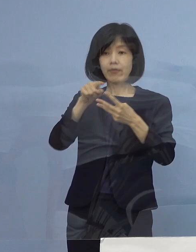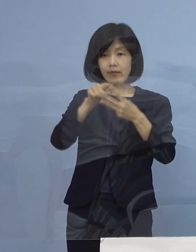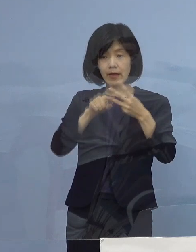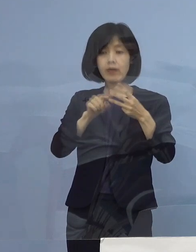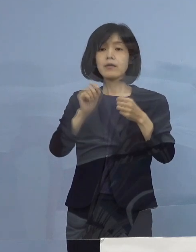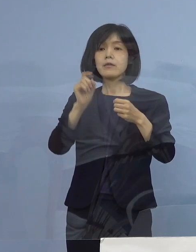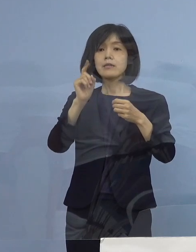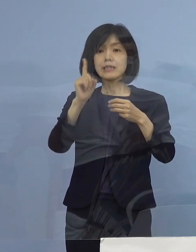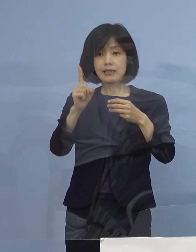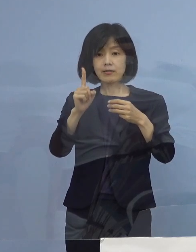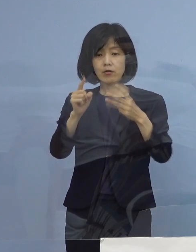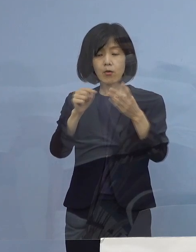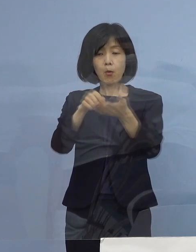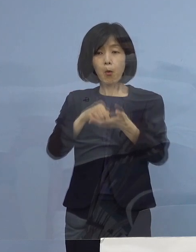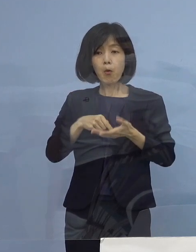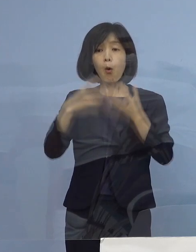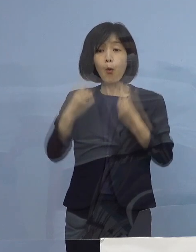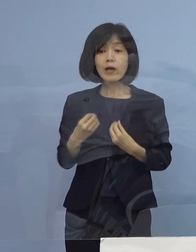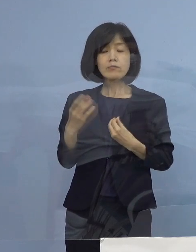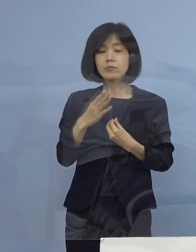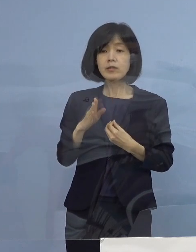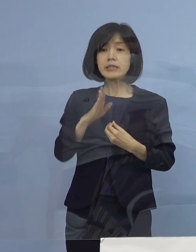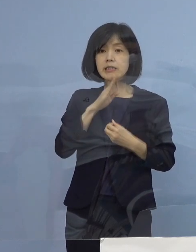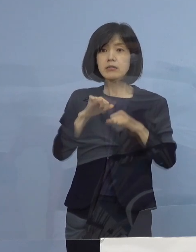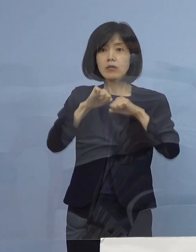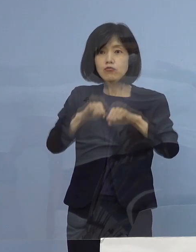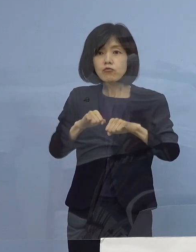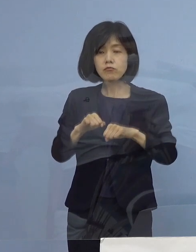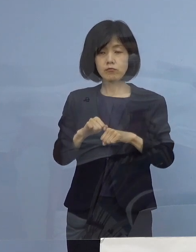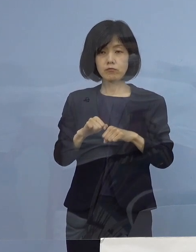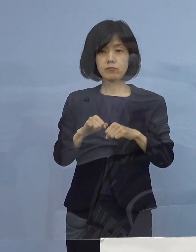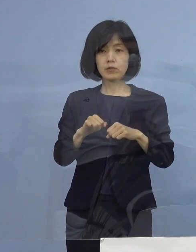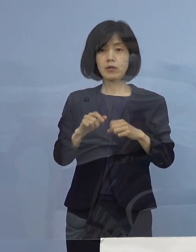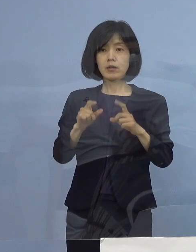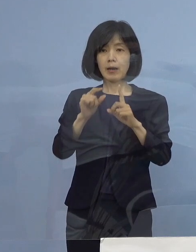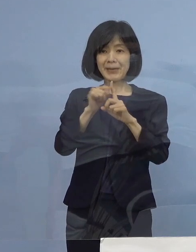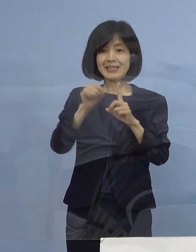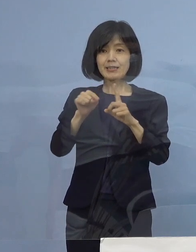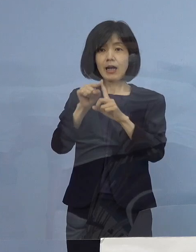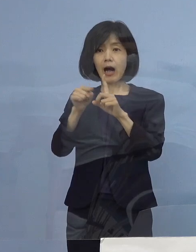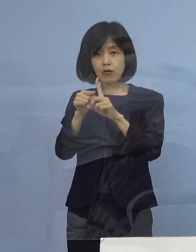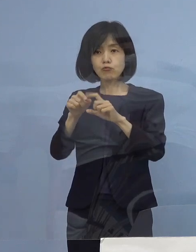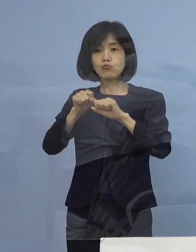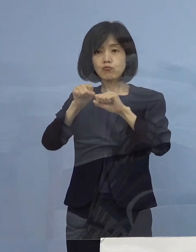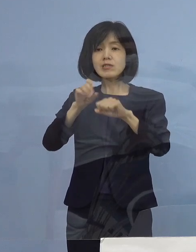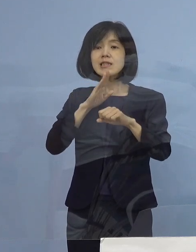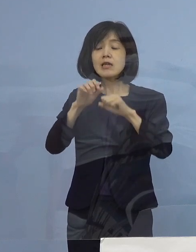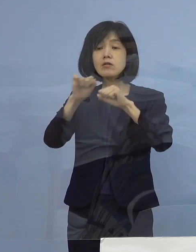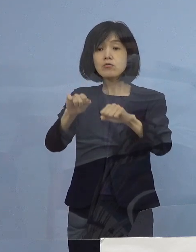ただ応募だけでは ちょっと足りないですね やっていただく そうすると これで正式に三ッ星店になる